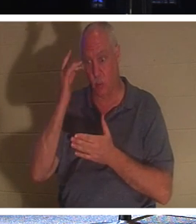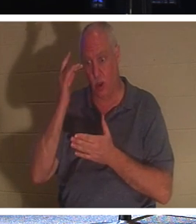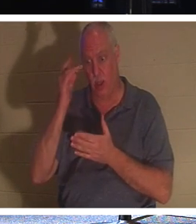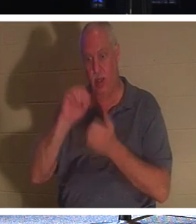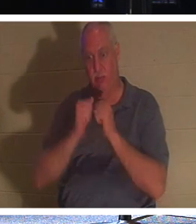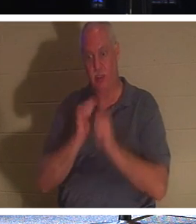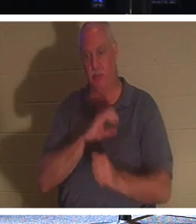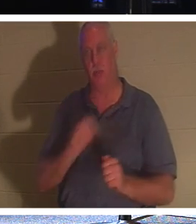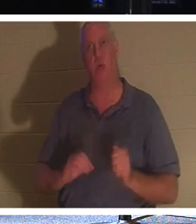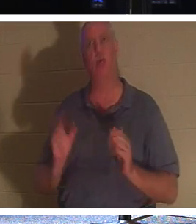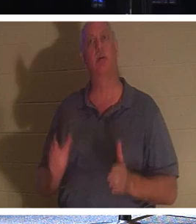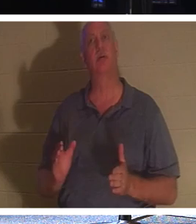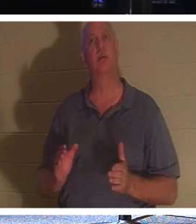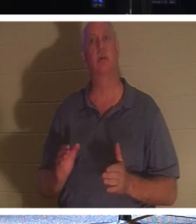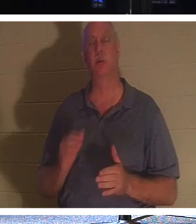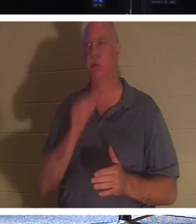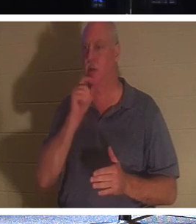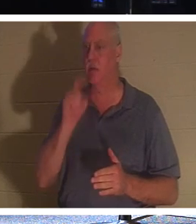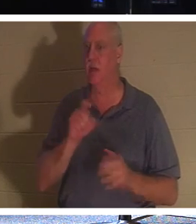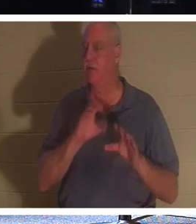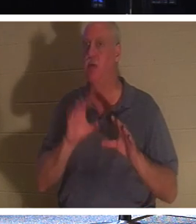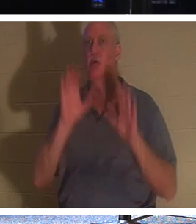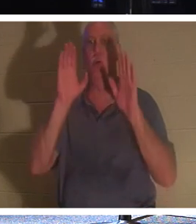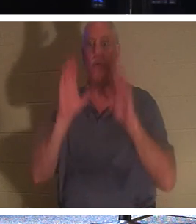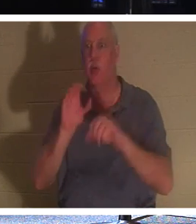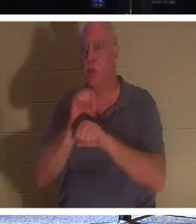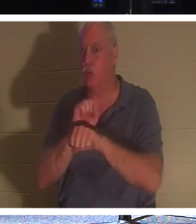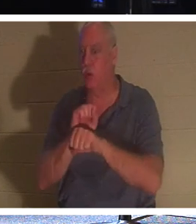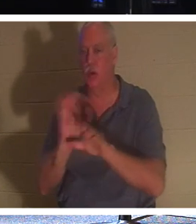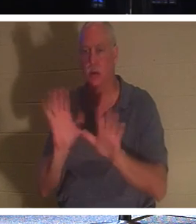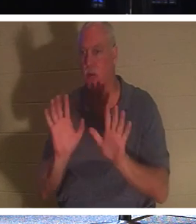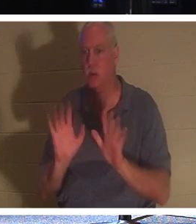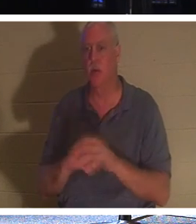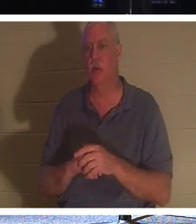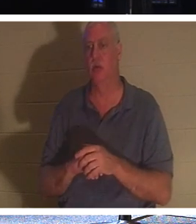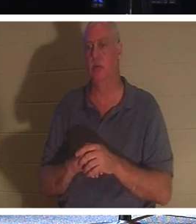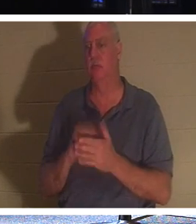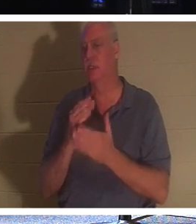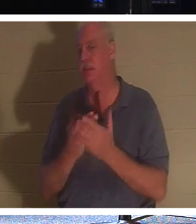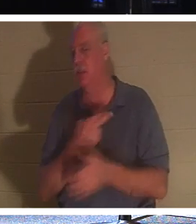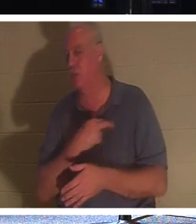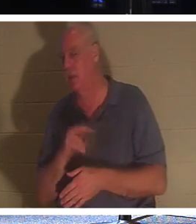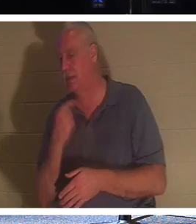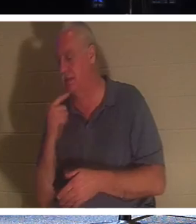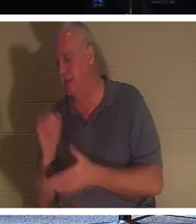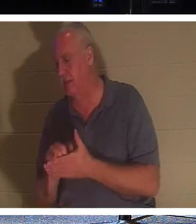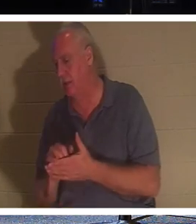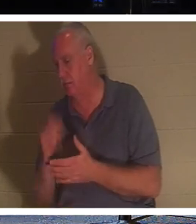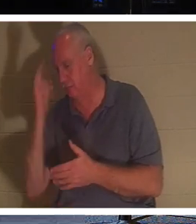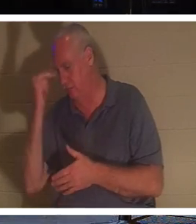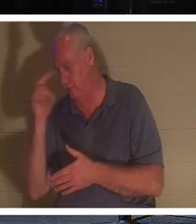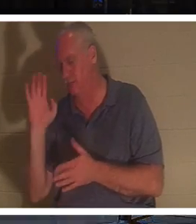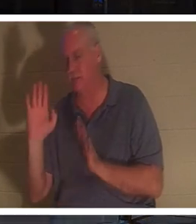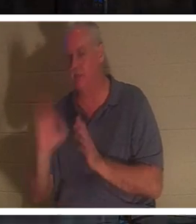그들은 일부 종교에서 말하는 것처럼 환상적인 일을 할 필요가 없습니다. 그러나 기독교인;